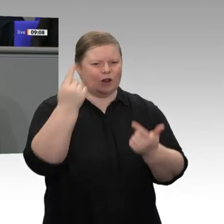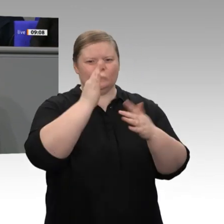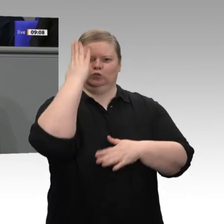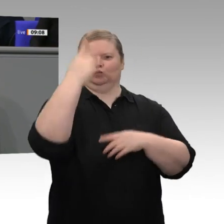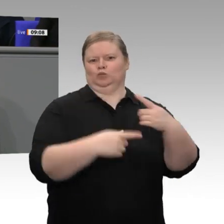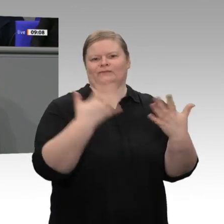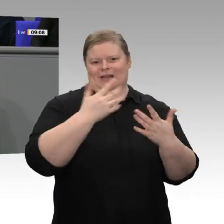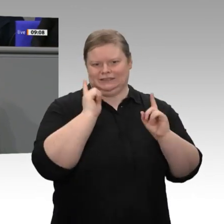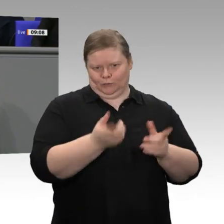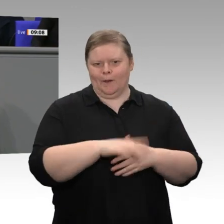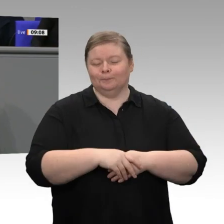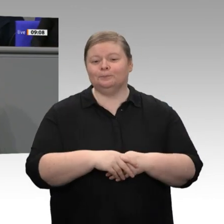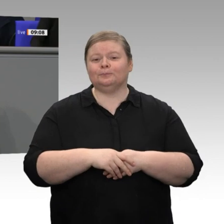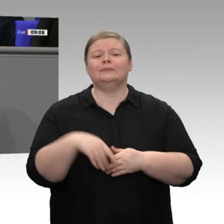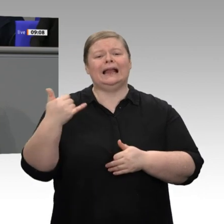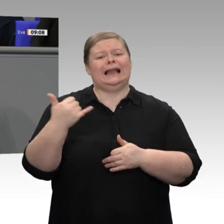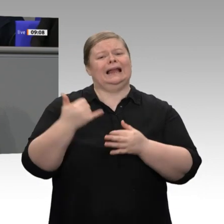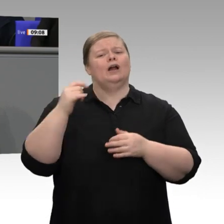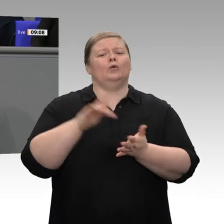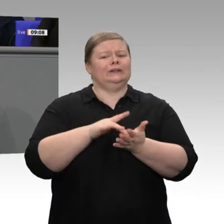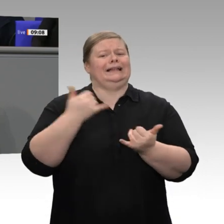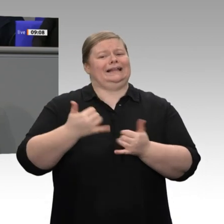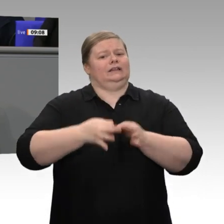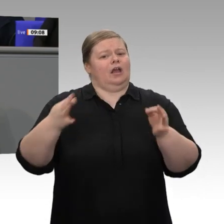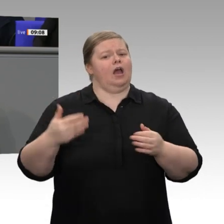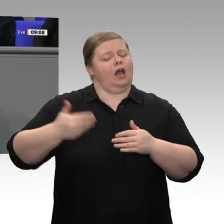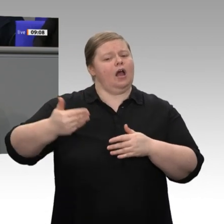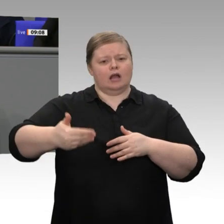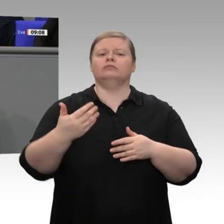internationale Wettbewerbsfähigkeit werden jeden Tag und jeden Monat und jedes Jahr